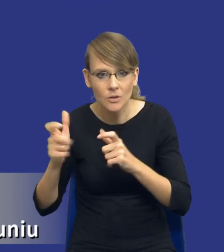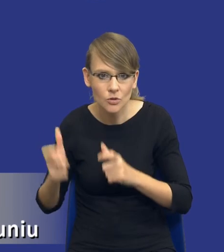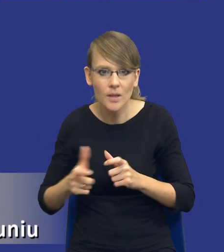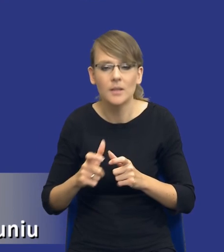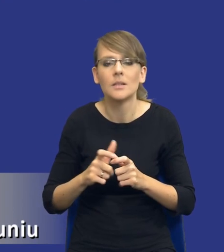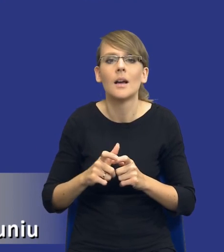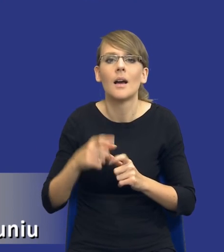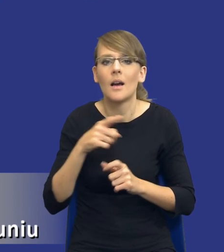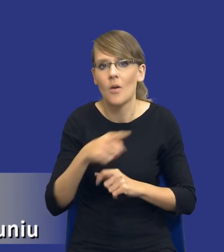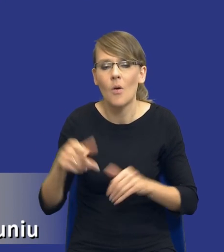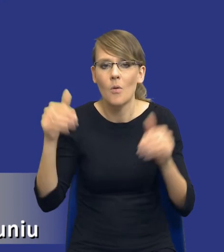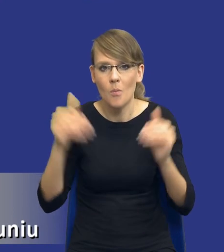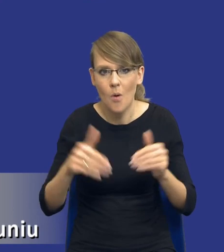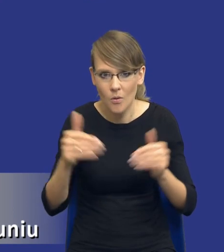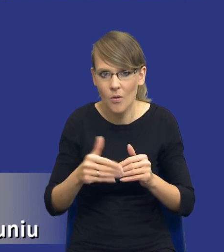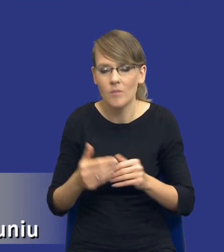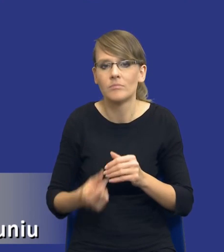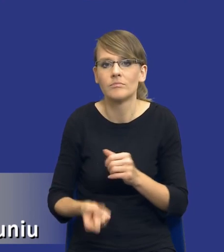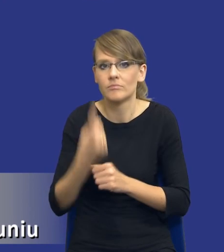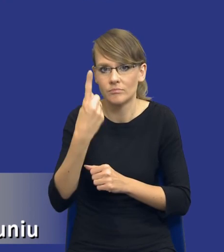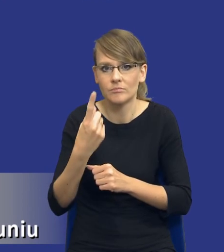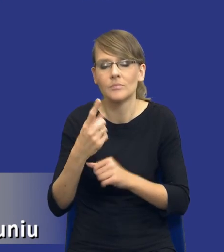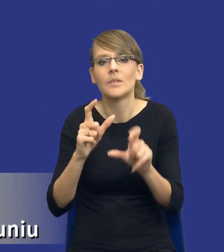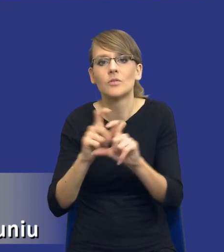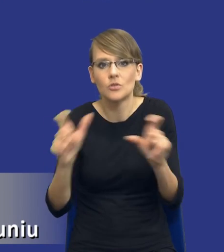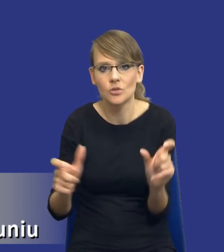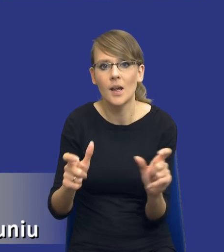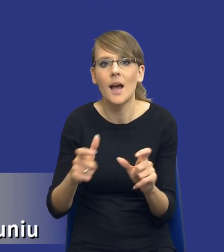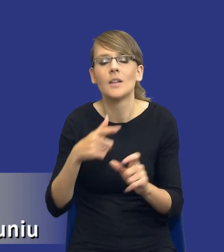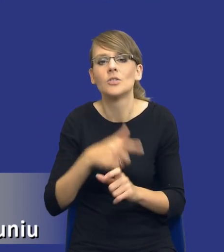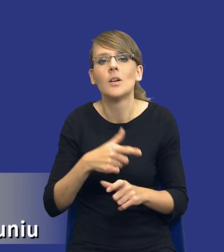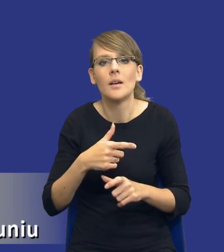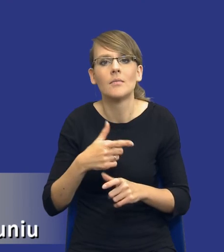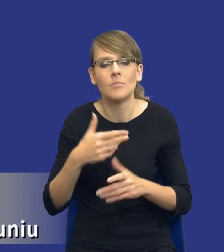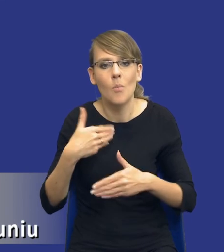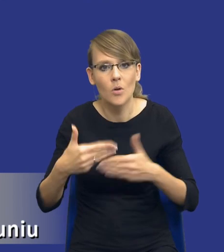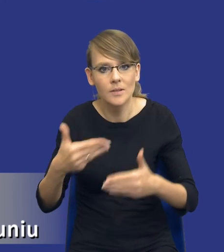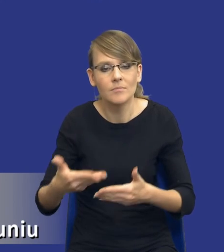które mogą wystąpić zarówno w trakcie postępowania o udzielenie zamówienia publicznego, jak i w trakcie jego